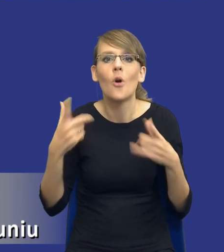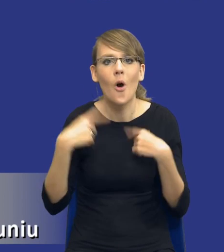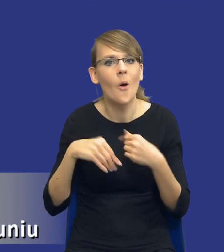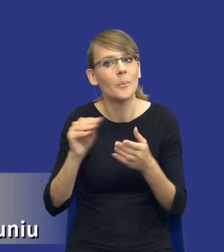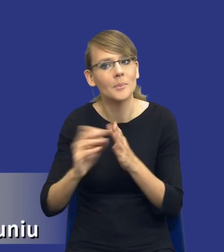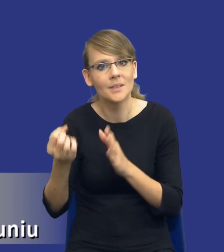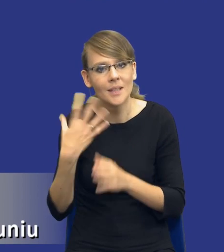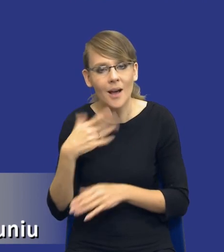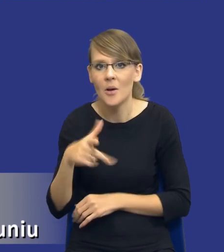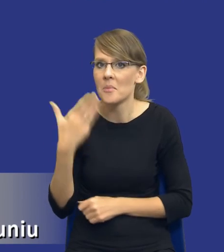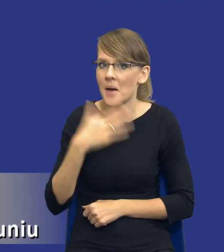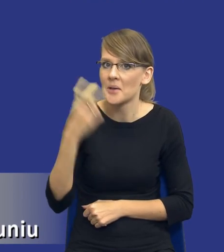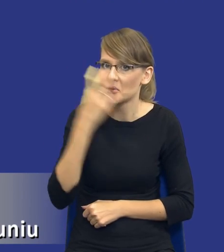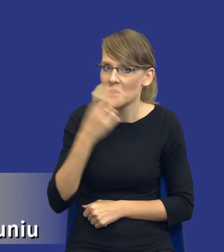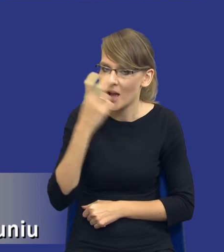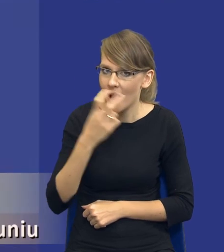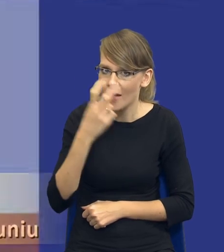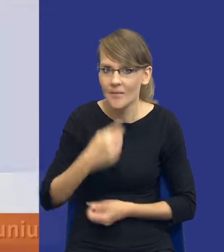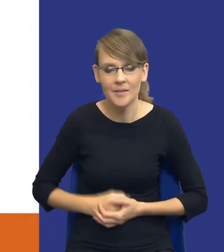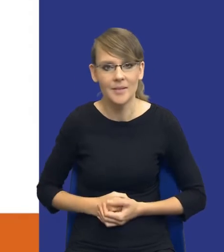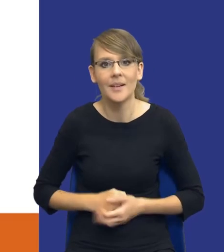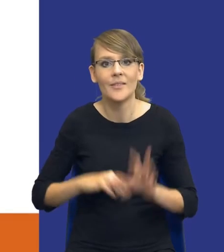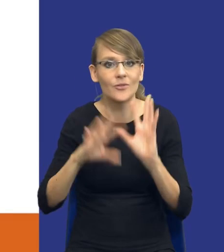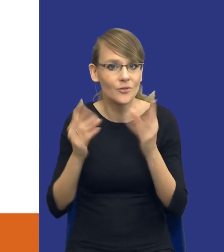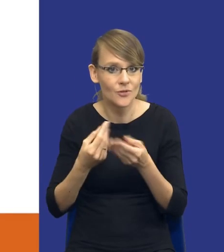w ogóle bardzo interesująca kwestia i wszystkim Państwom oczywiście, którzy